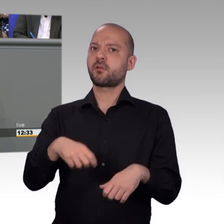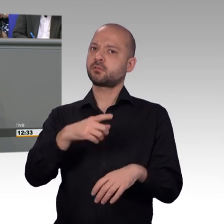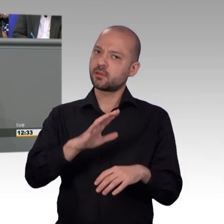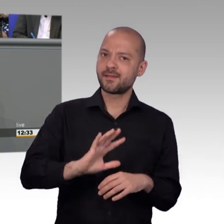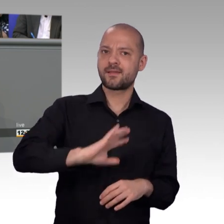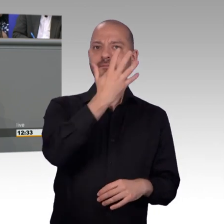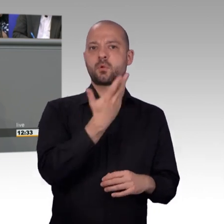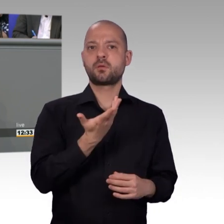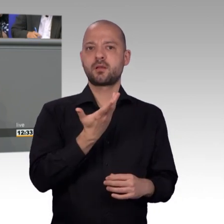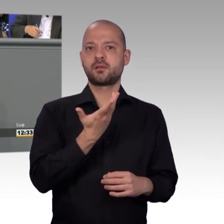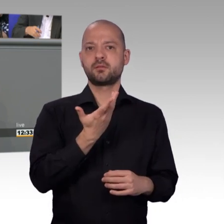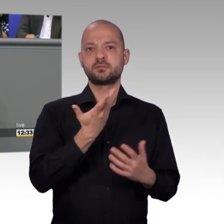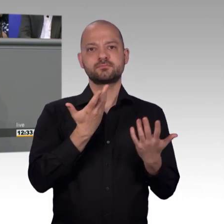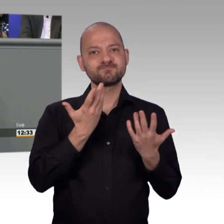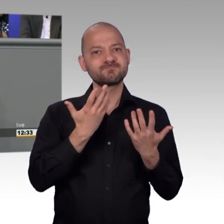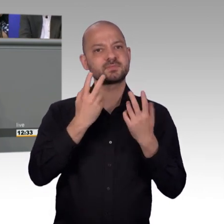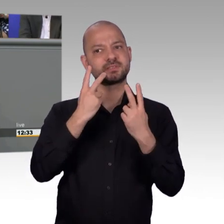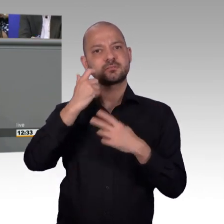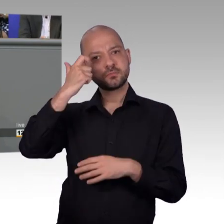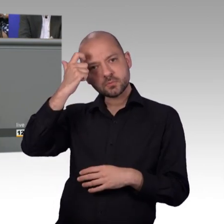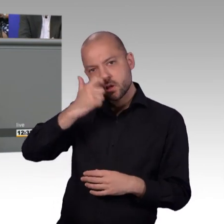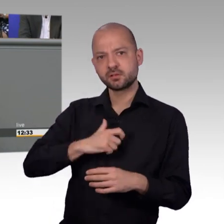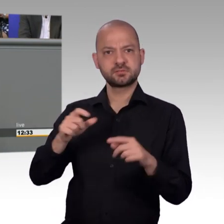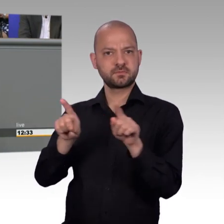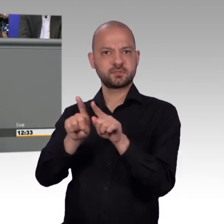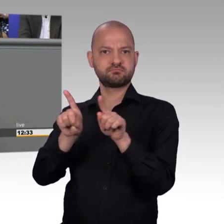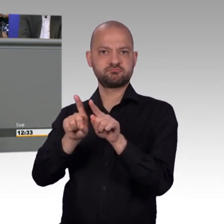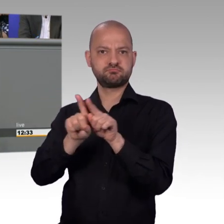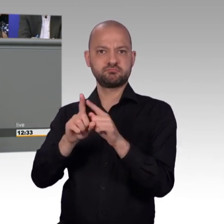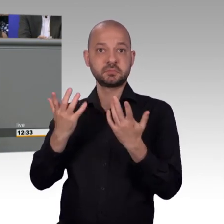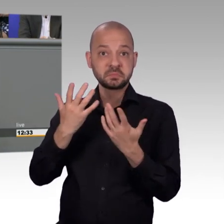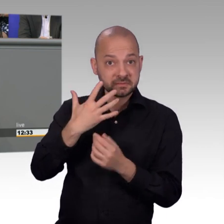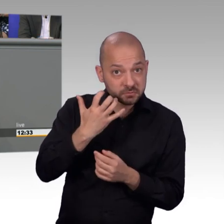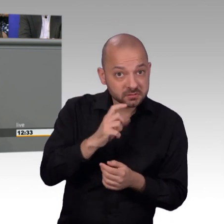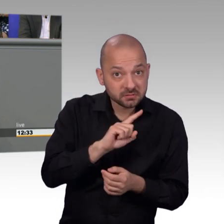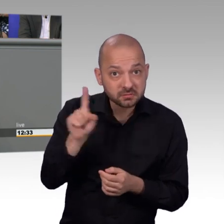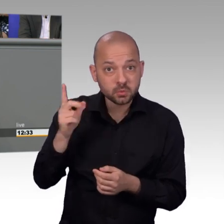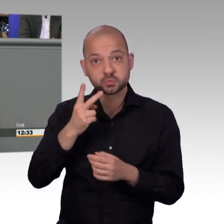ob wir erfolgreich waren. Mitunter kann es helfen, wenn etwas als Material überwiesen wird und sich eine Fraktion oder ein Ministerium